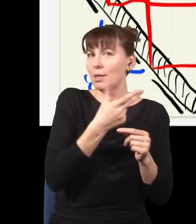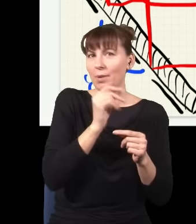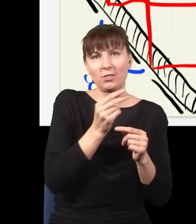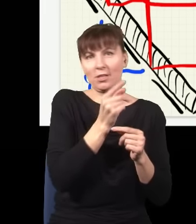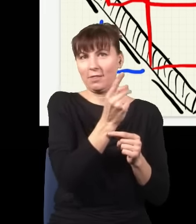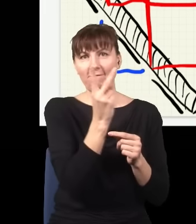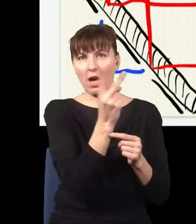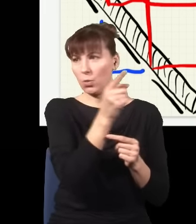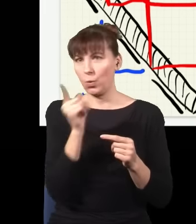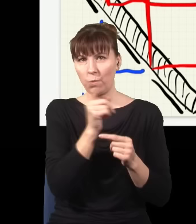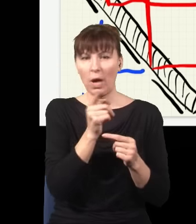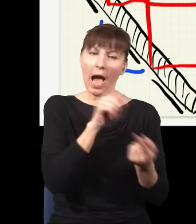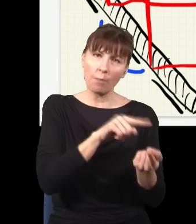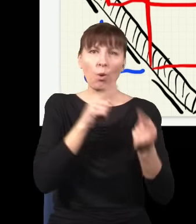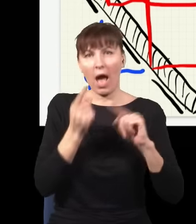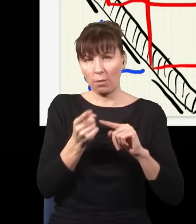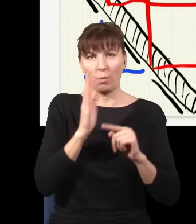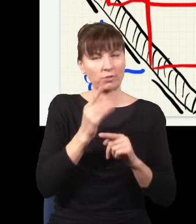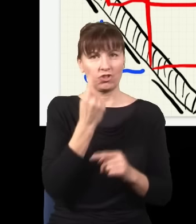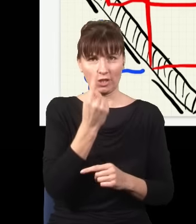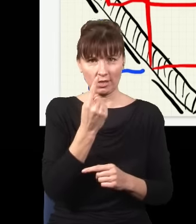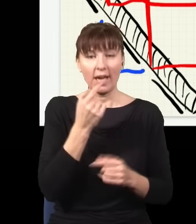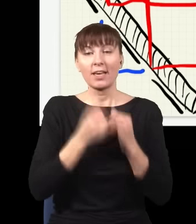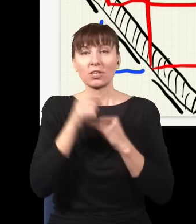i rzeczywiście okazuje się, że jak zrobię taki eksperyment, to obraz, który dostaję na ekranie,